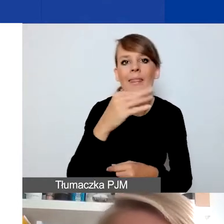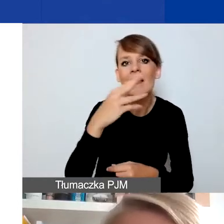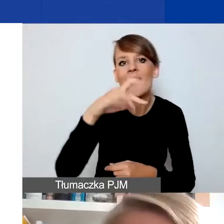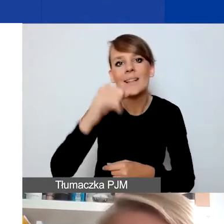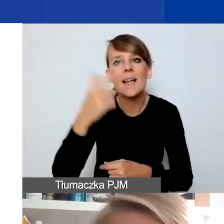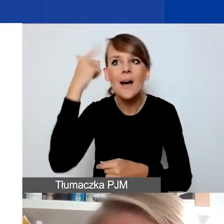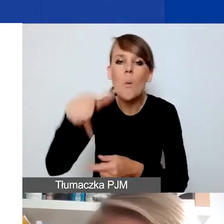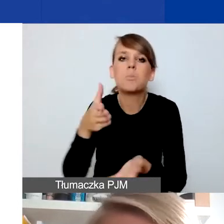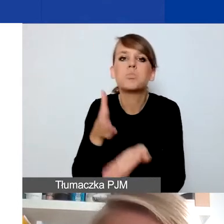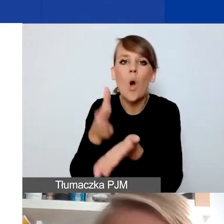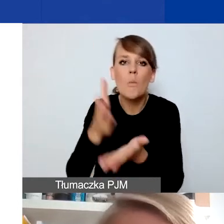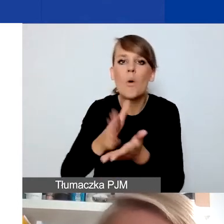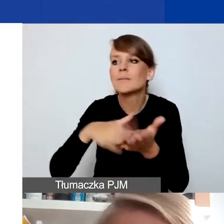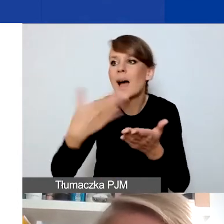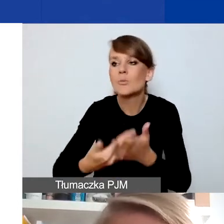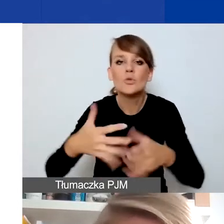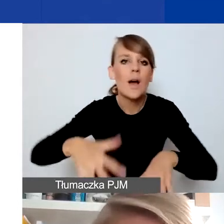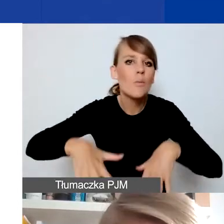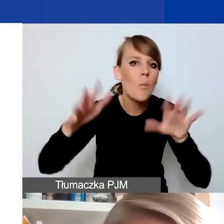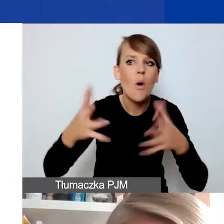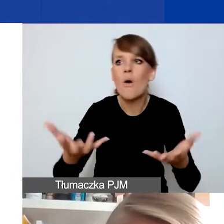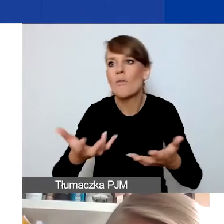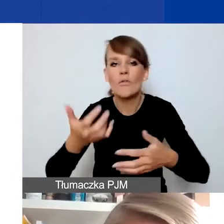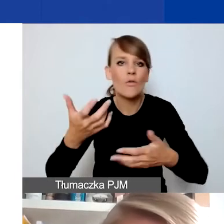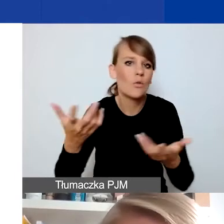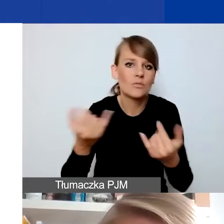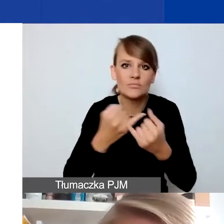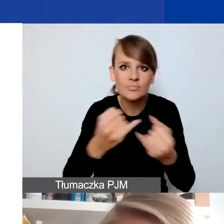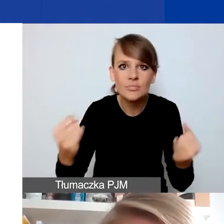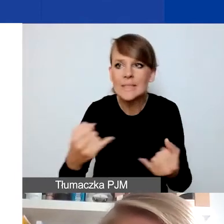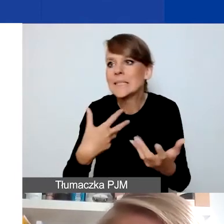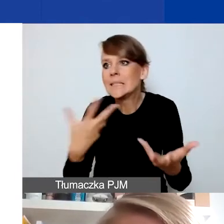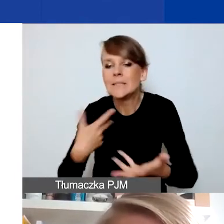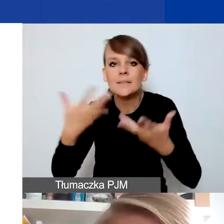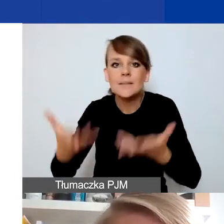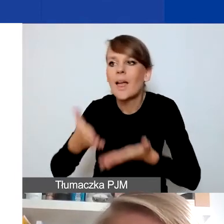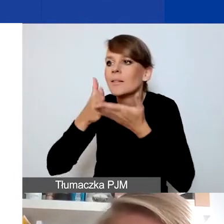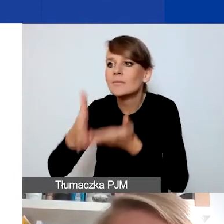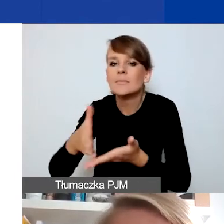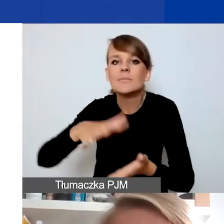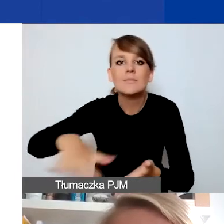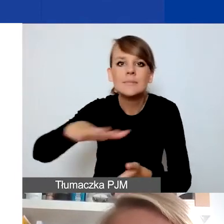Na przykład wydarza się klęska żywiołowa i chce się wesprzeć mieszkańców, którzy na danym rejonie ucierpieli.